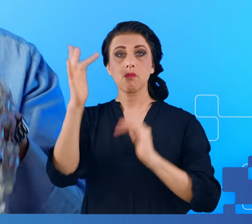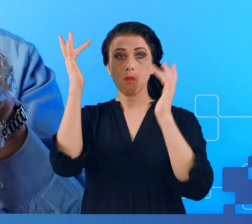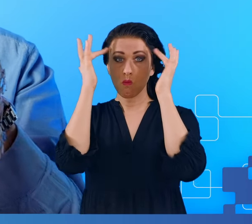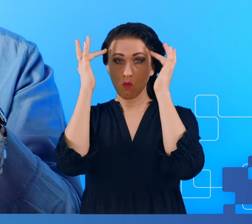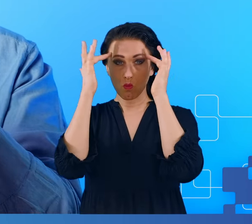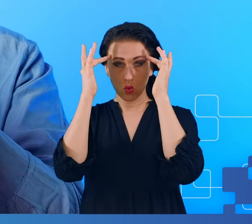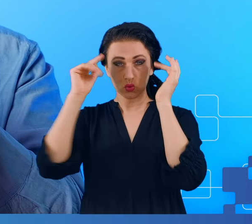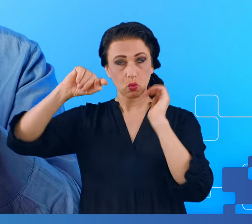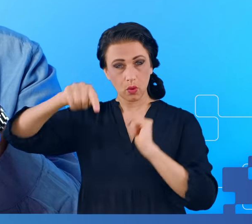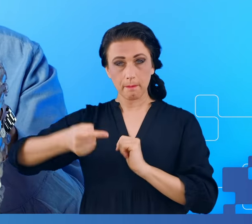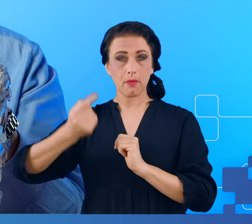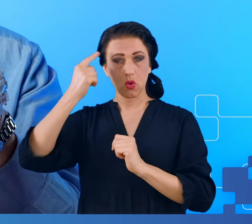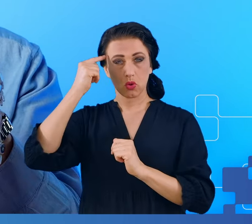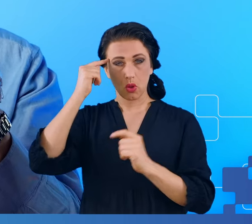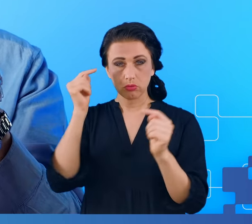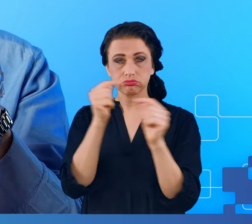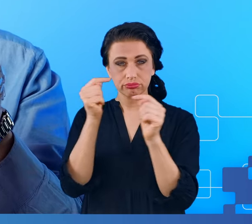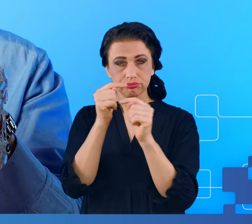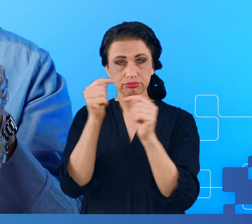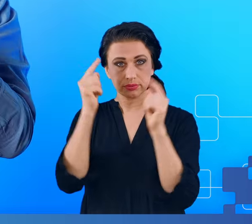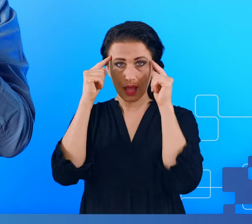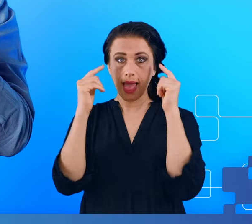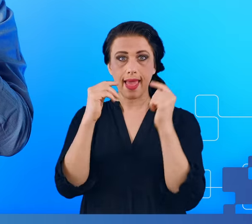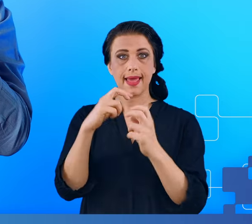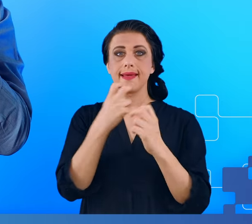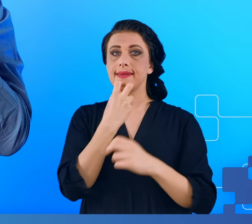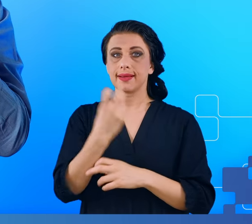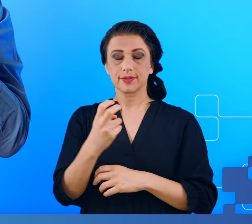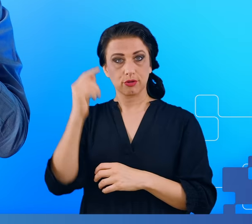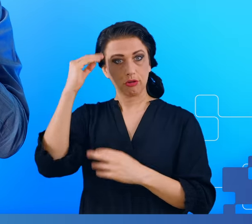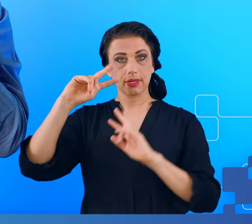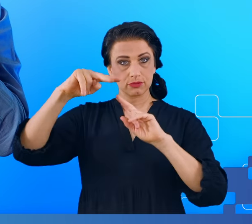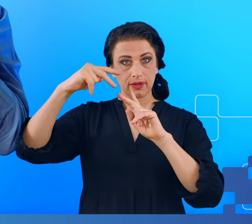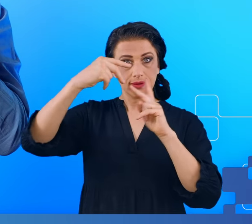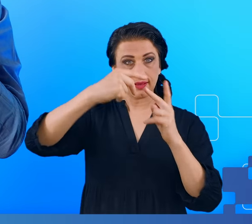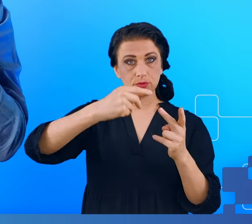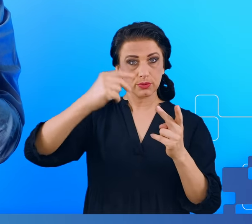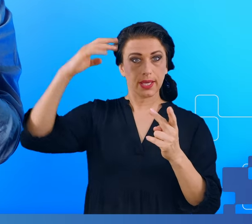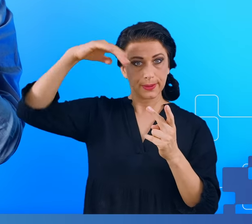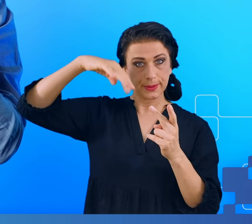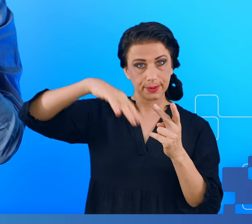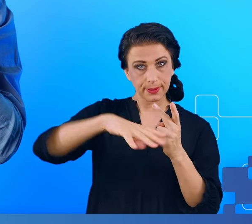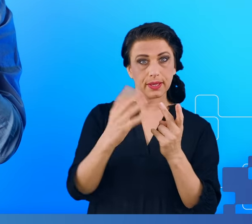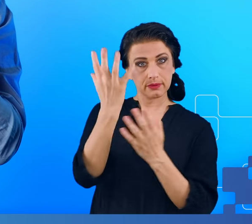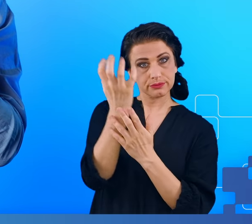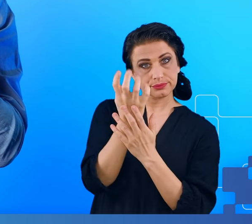w stosunku do pozycji takiej elektrody. Musimy pamiętać, że te zmiany muszą być zarejestrowane mimo występowania